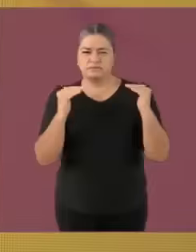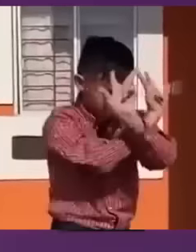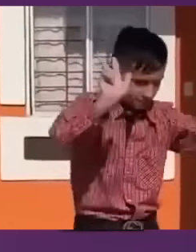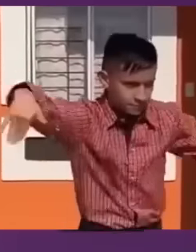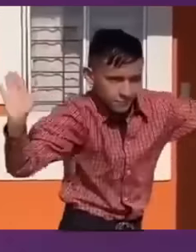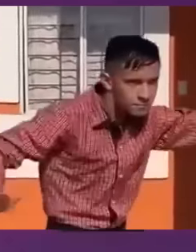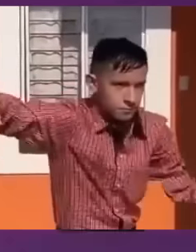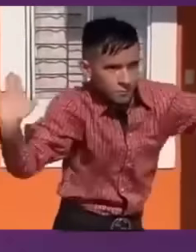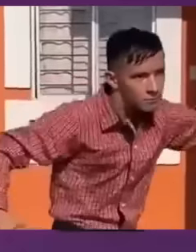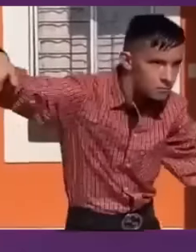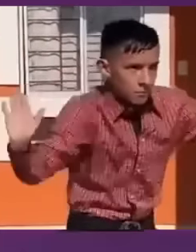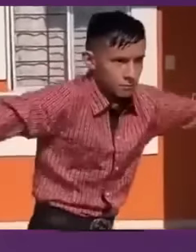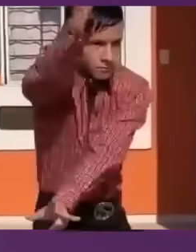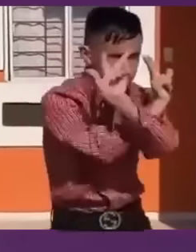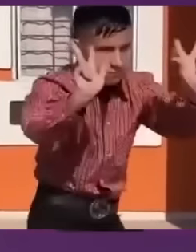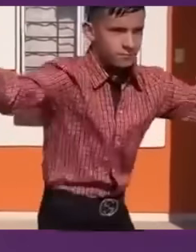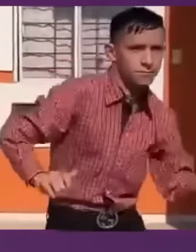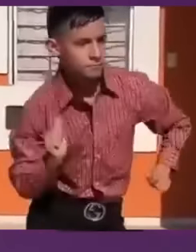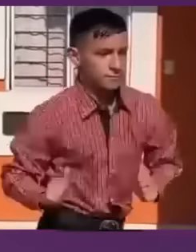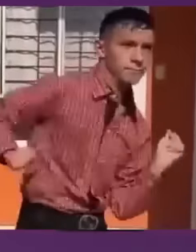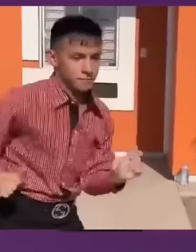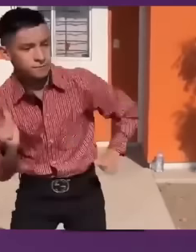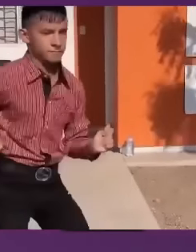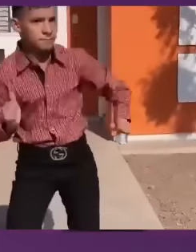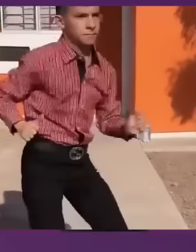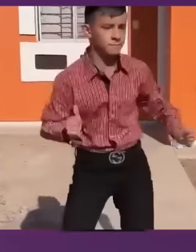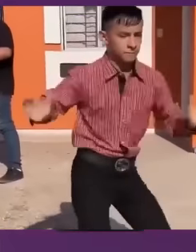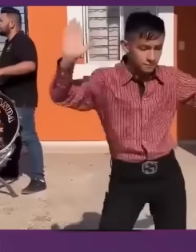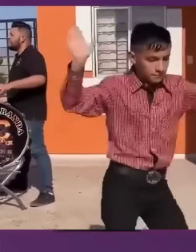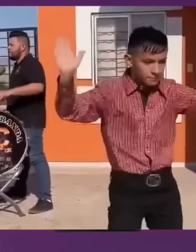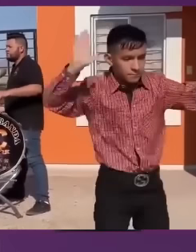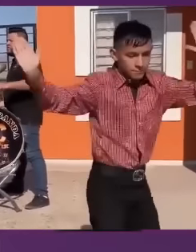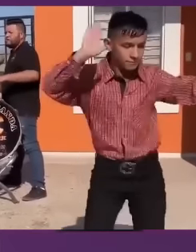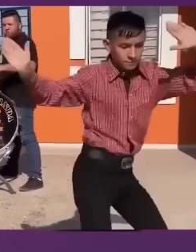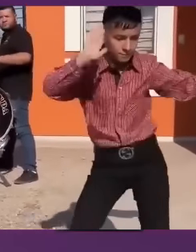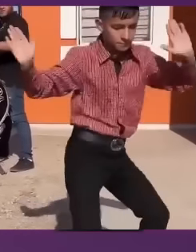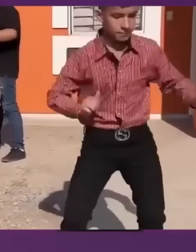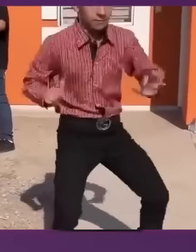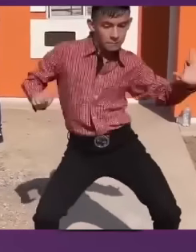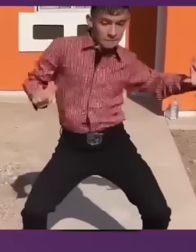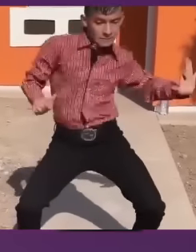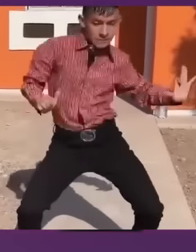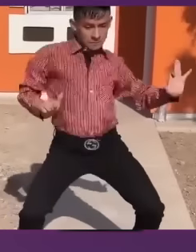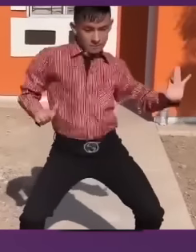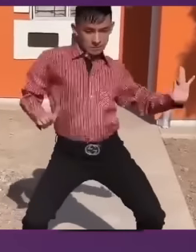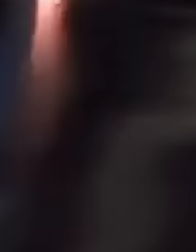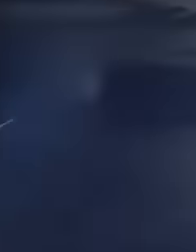que en este debate se van a presentar principalmente dos proyectos: El proyecto de regresar al pasado...